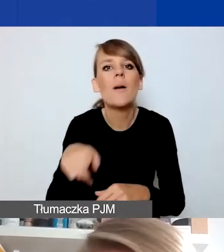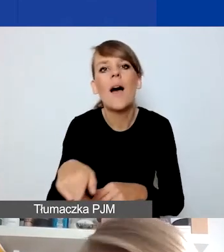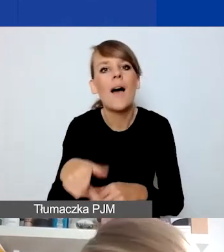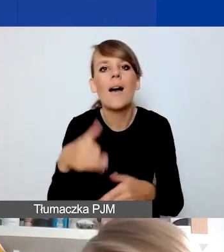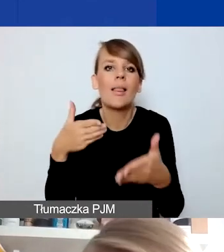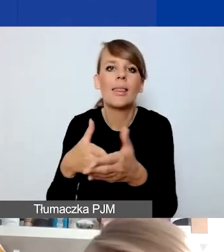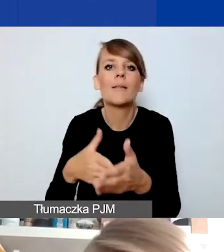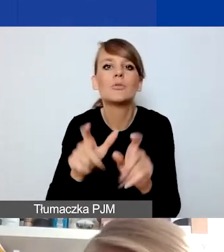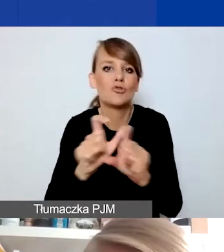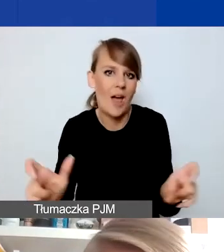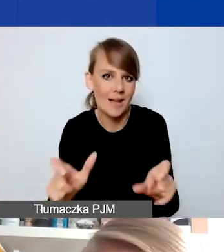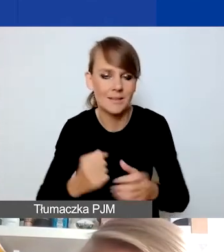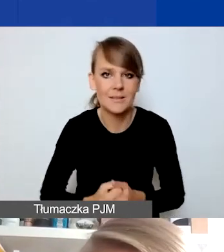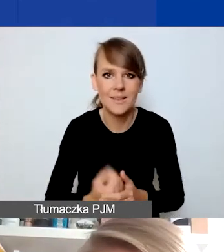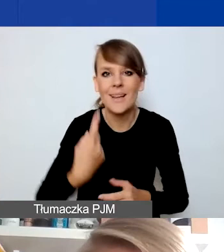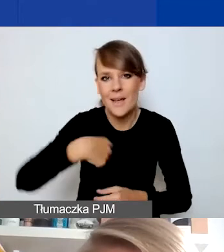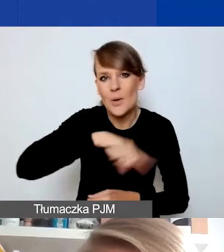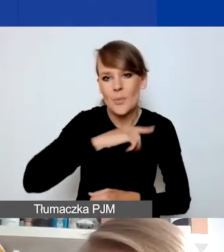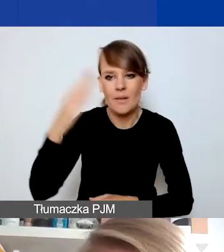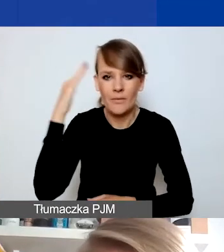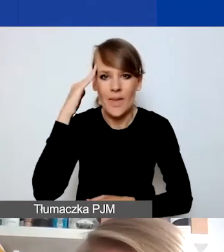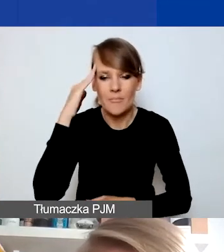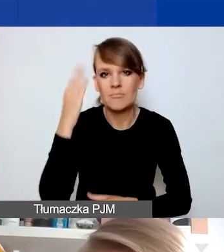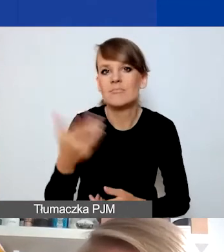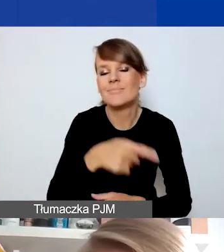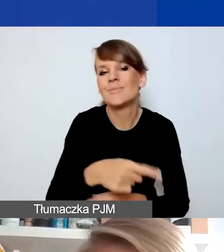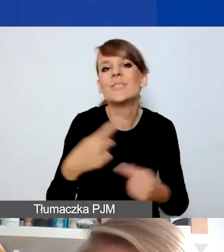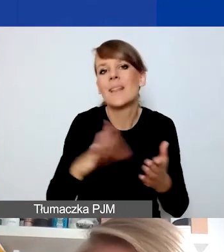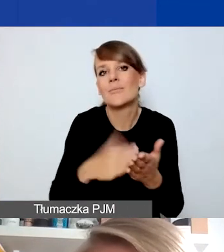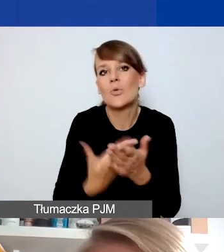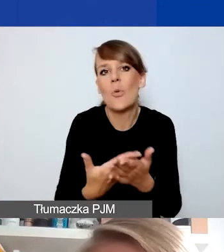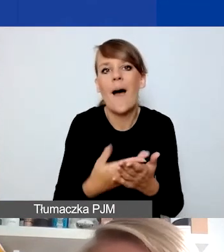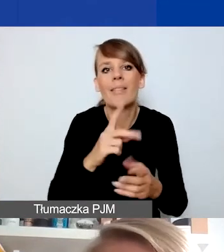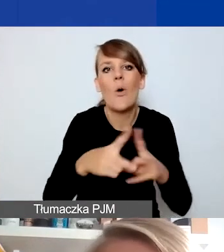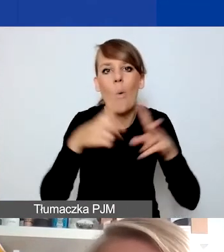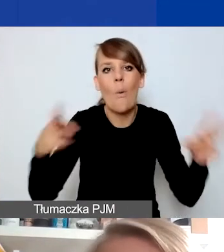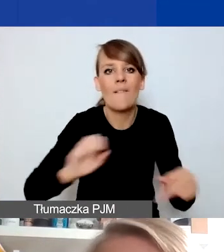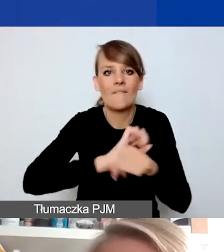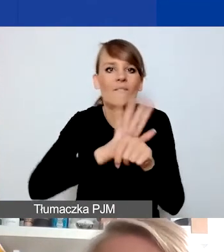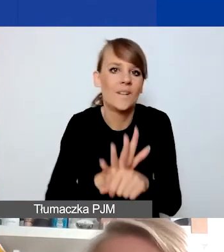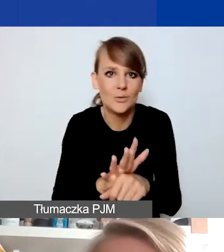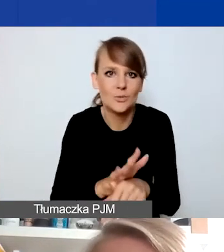My mamy świadomość, i tu przypadek pandemii jest chyba dobrym przykładem, do którego możemy się odnieść,